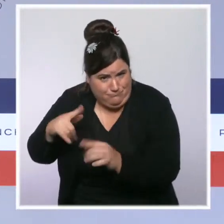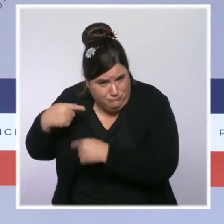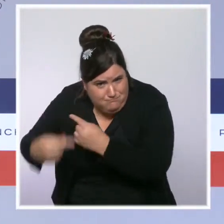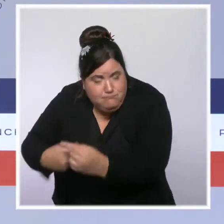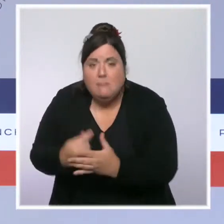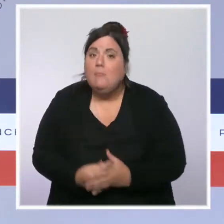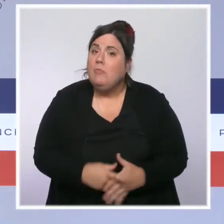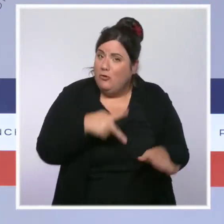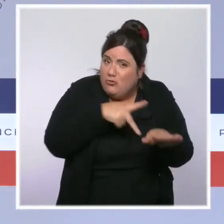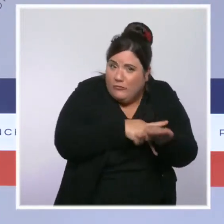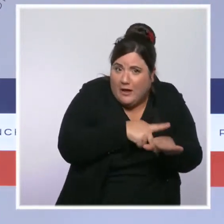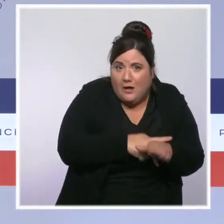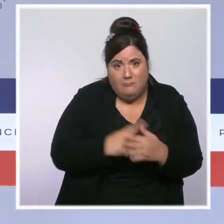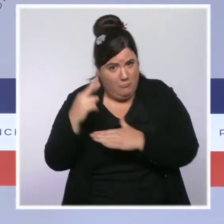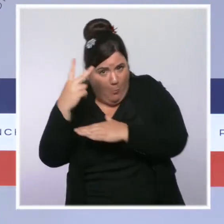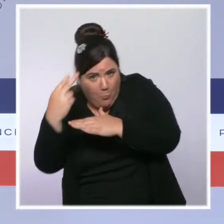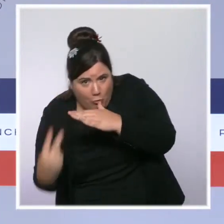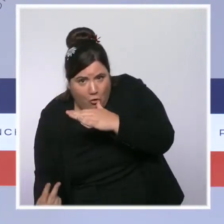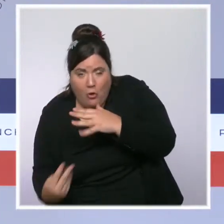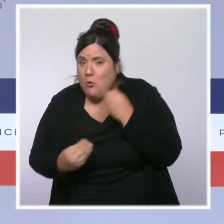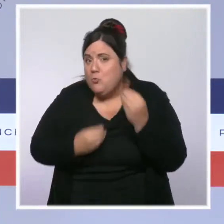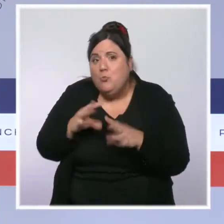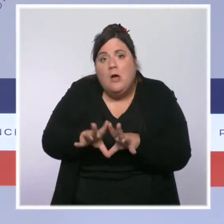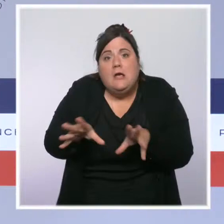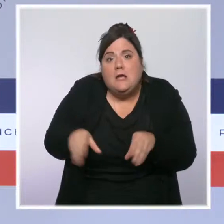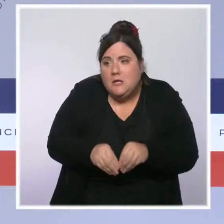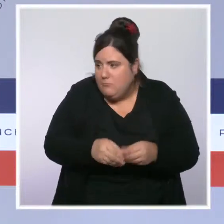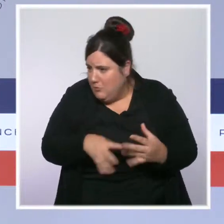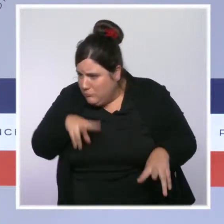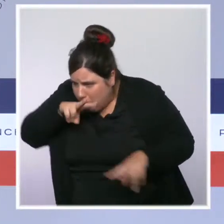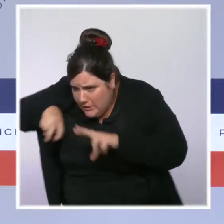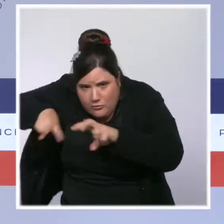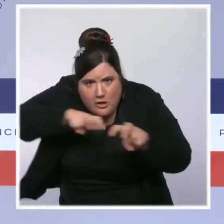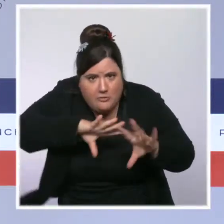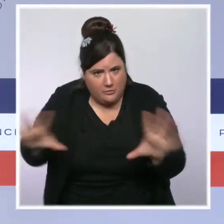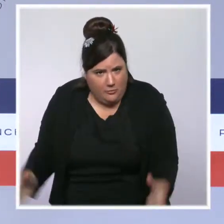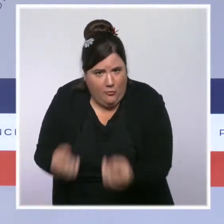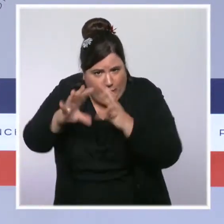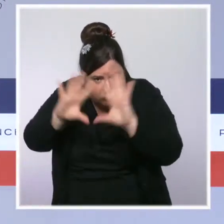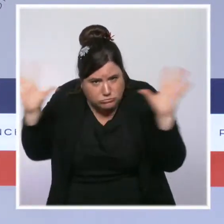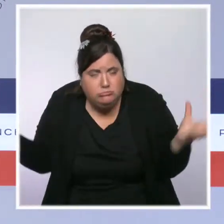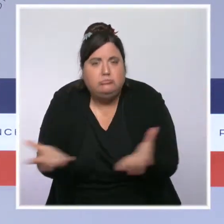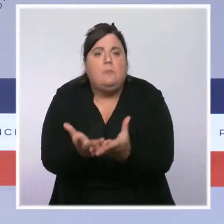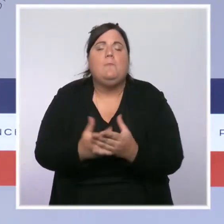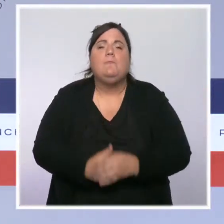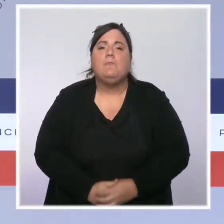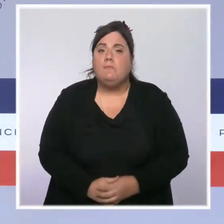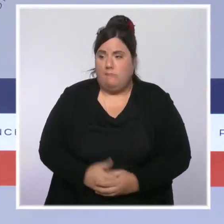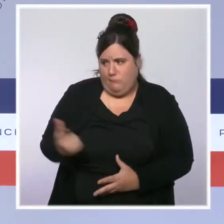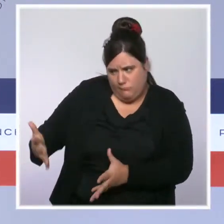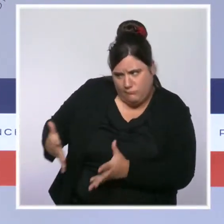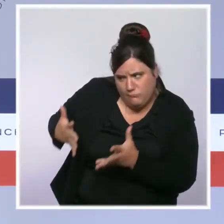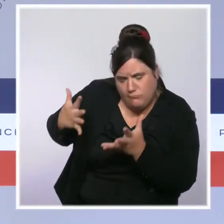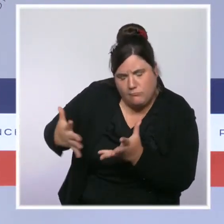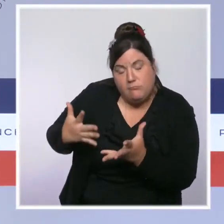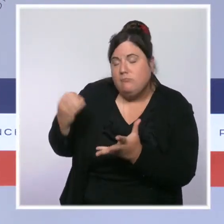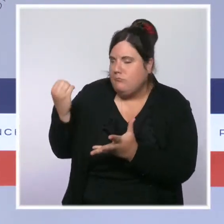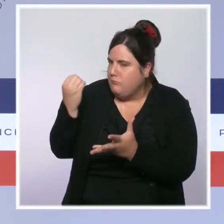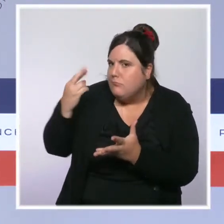des plongeurs, des équipes cynophiles. Leur engagement est précieux et je veux leur dire, comme le ministre de l'Intérieur a eu l'occasion de le faire en